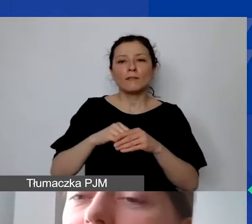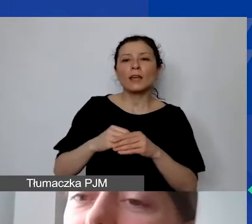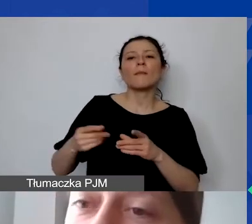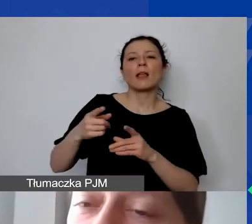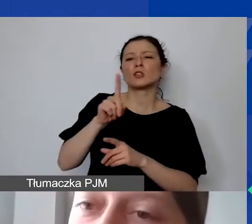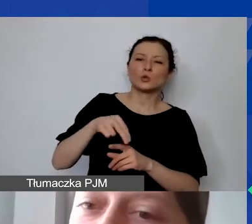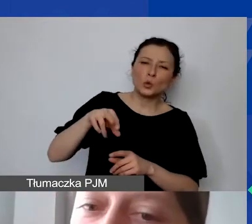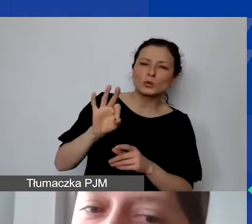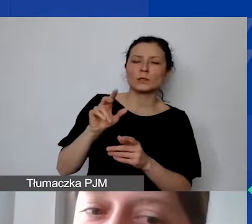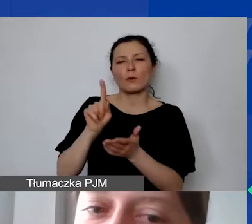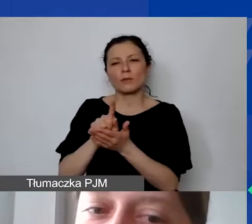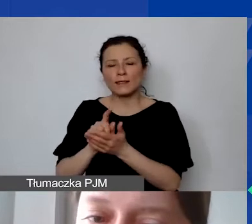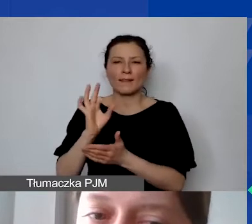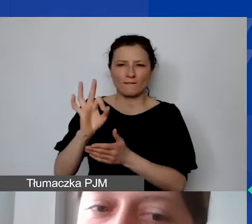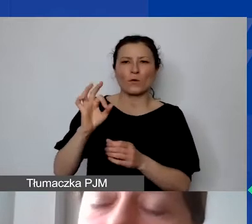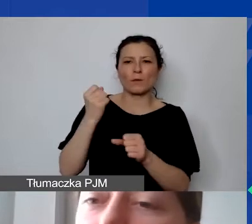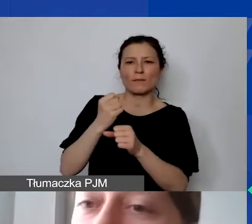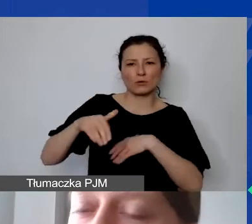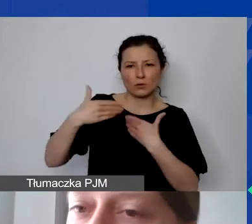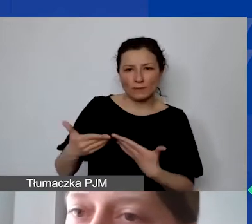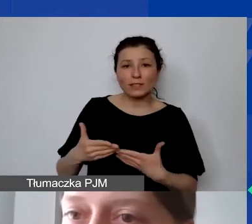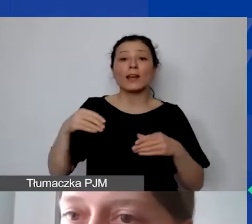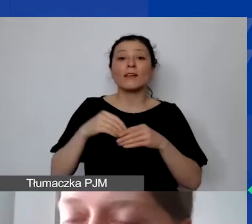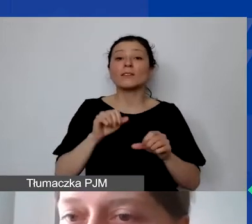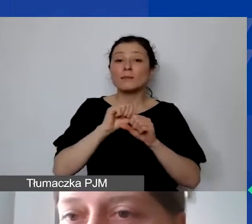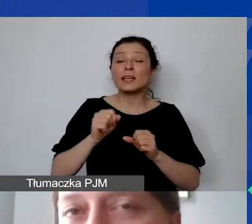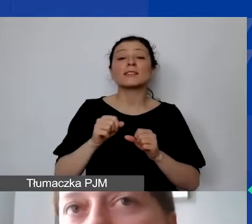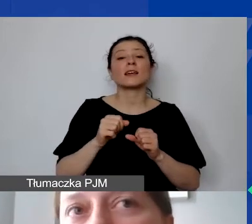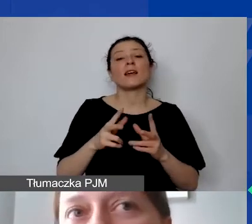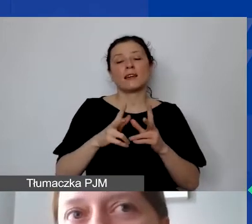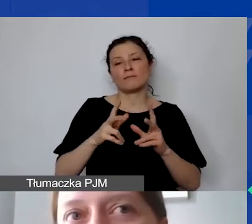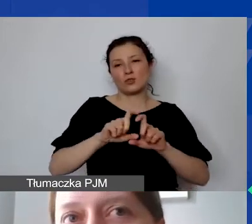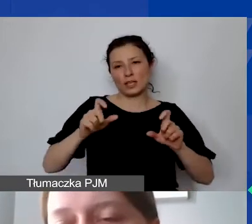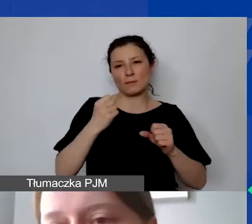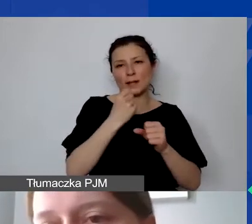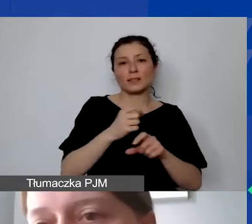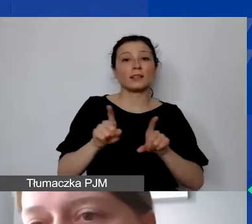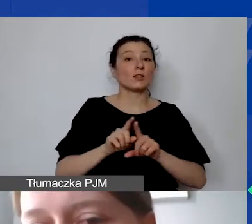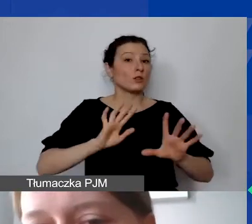Jest podany wymiar czasu pracy i jest podana forma zatrudnienia. Na poziomie podpisywania umów grantowych